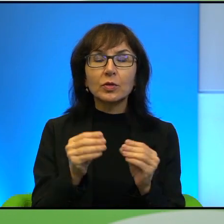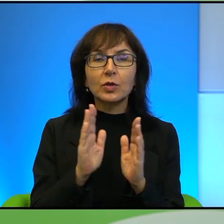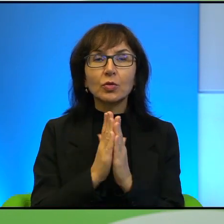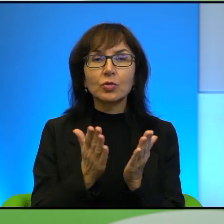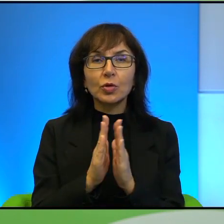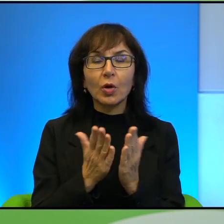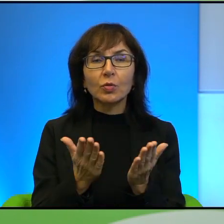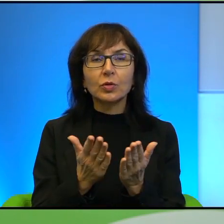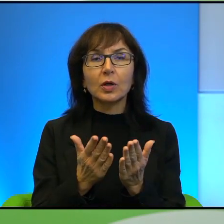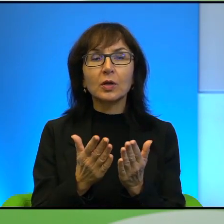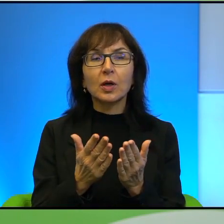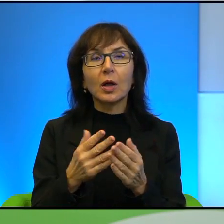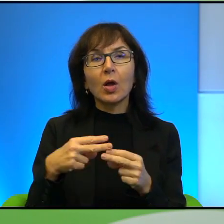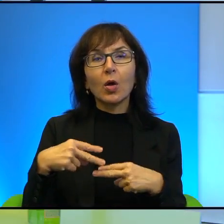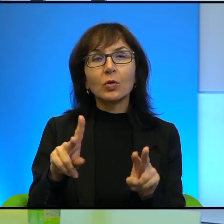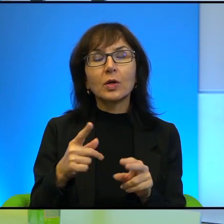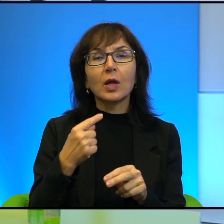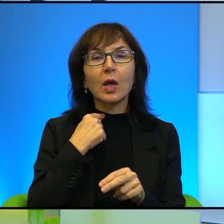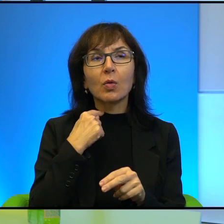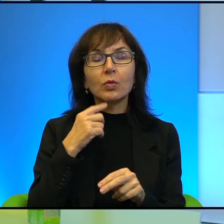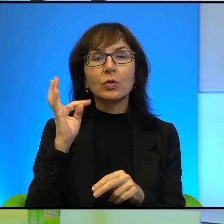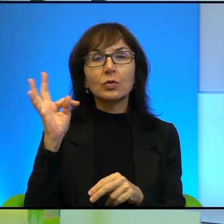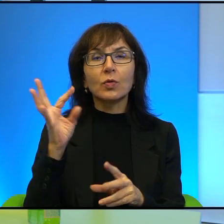wrażenie, oddaje Pan zawsze głos swoim bohaterom i to właściwie oni opowiadają